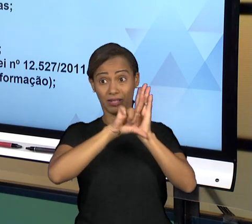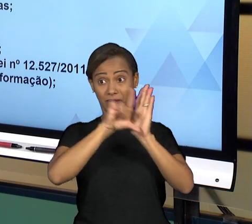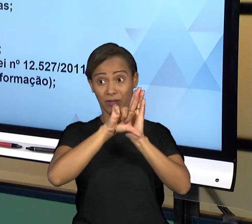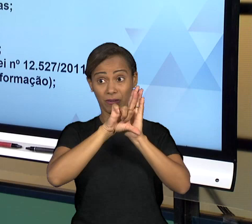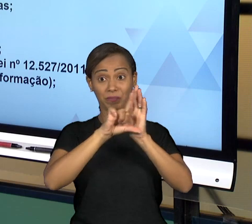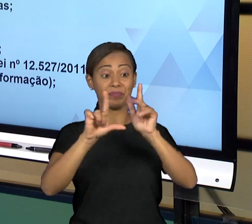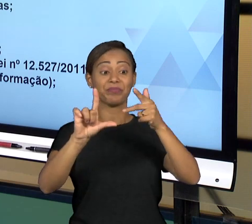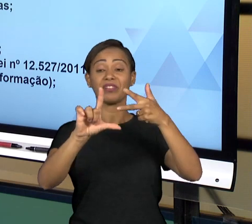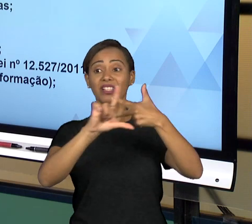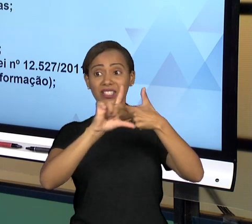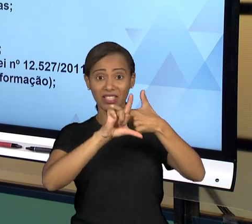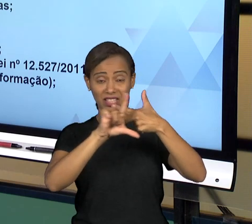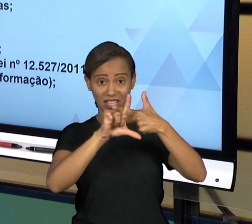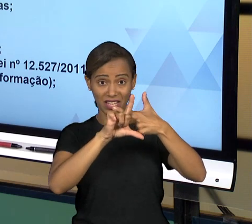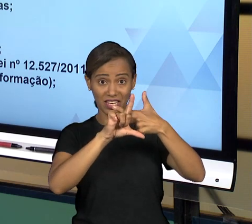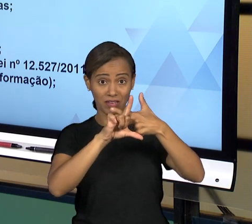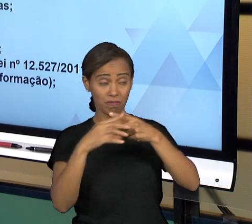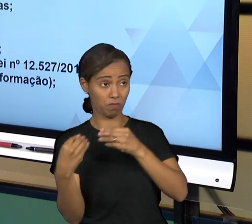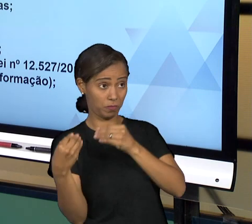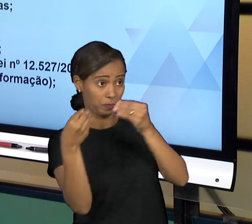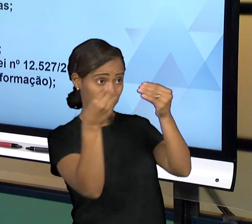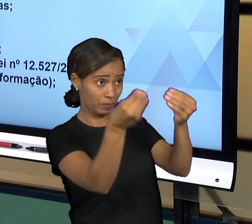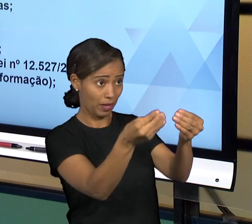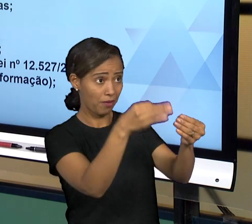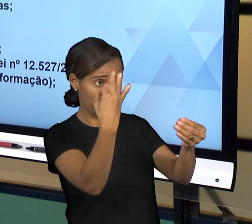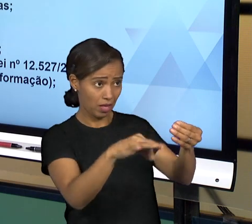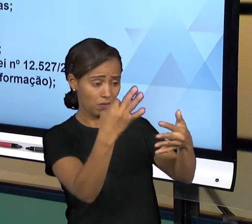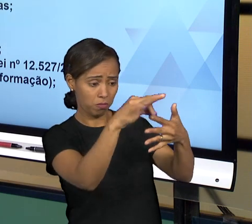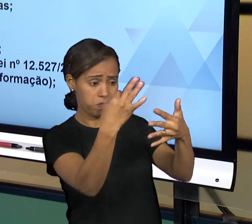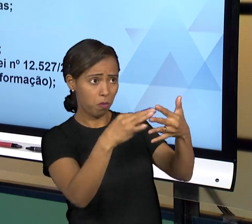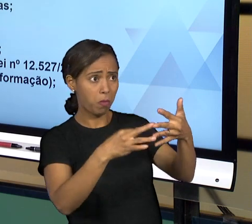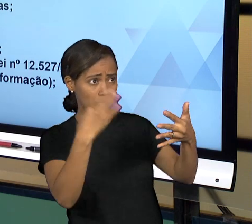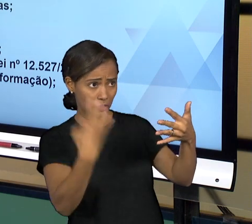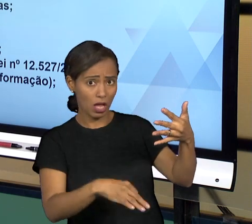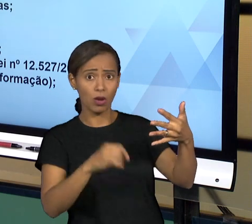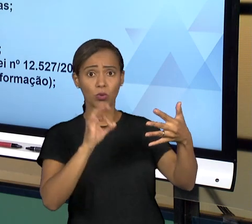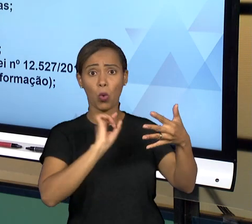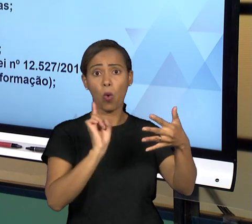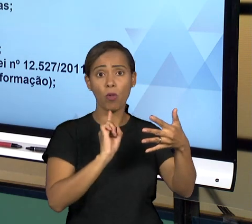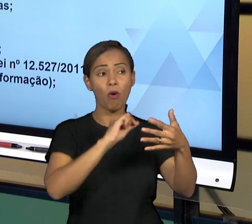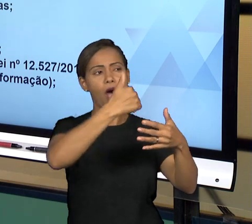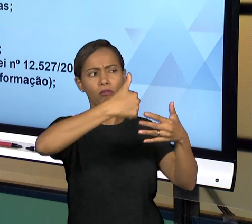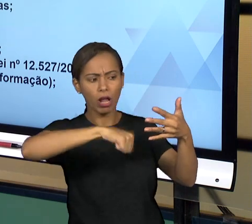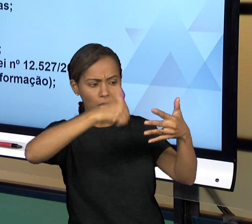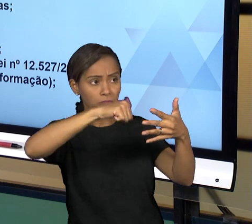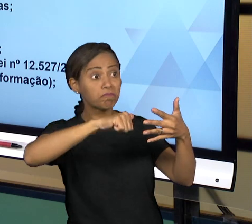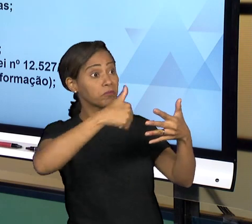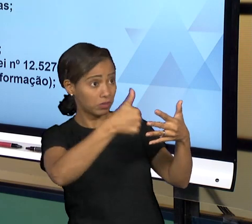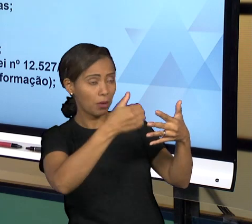LEGISLATIVO DE JULGAR AS CONTAS DO PODER EXECUTIVO, OS TRIBUNAIS DE CONTAS, SEJA DA